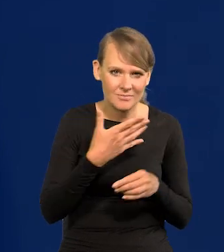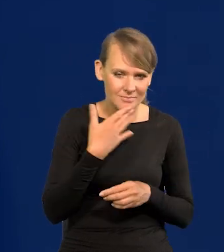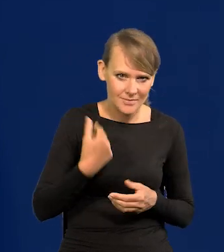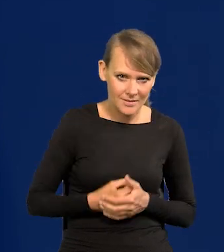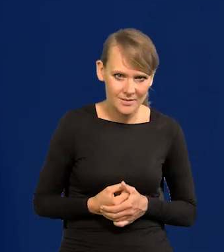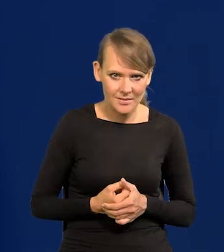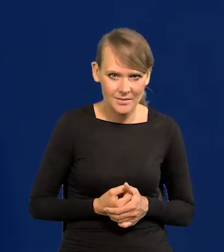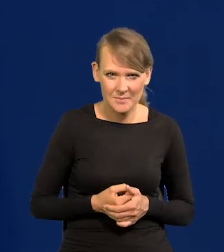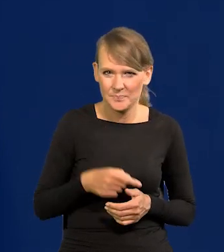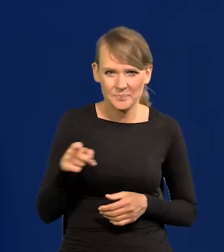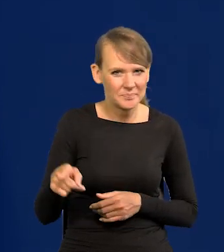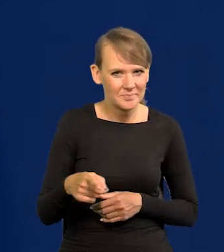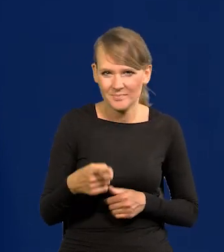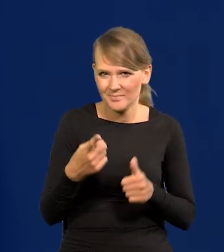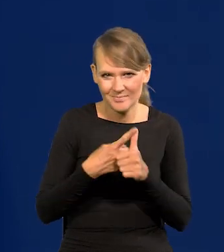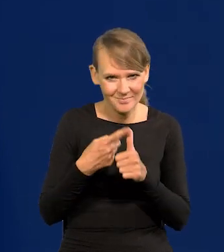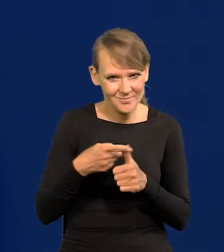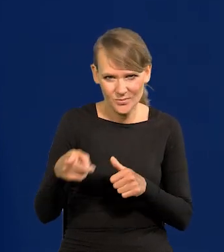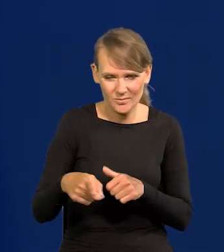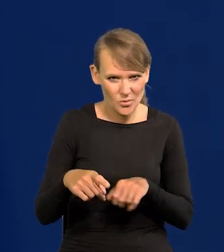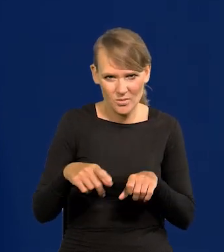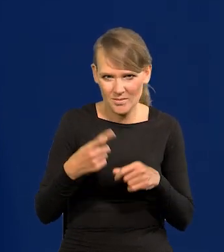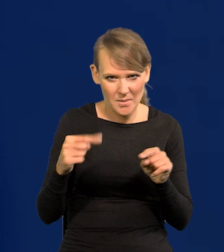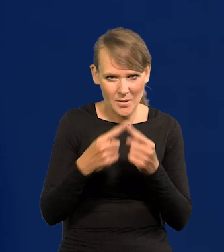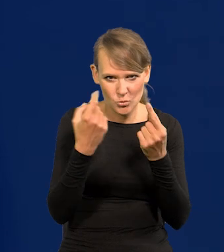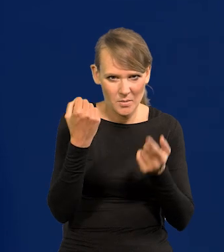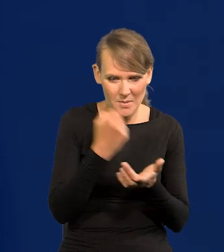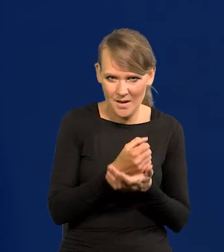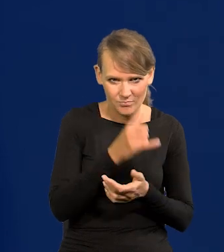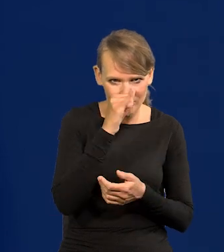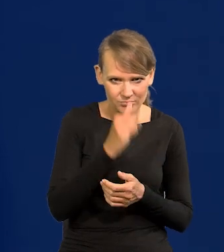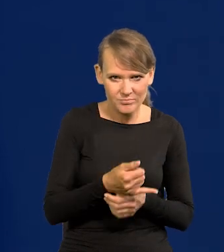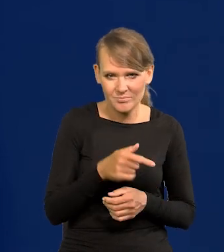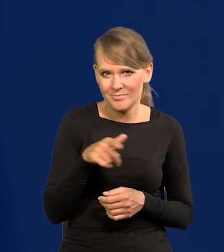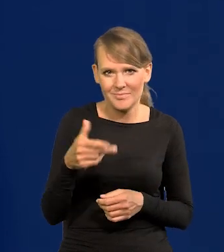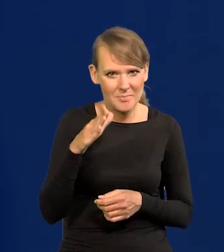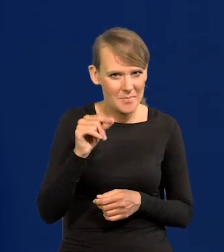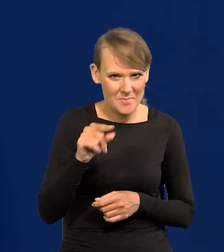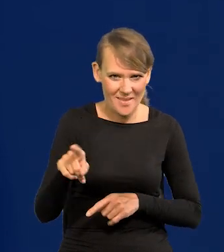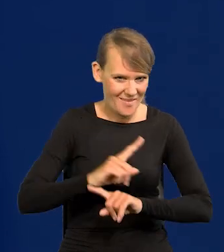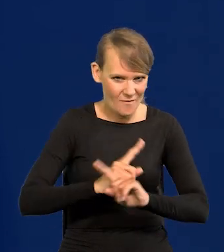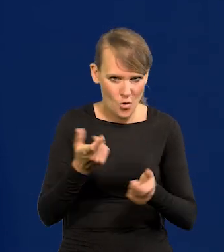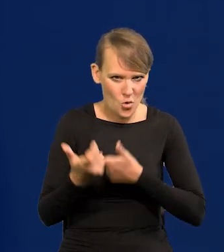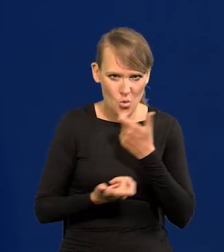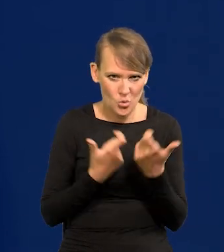Byłoby to po pierwsze sprzeczne z prawem. Nic takiego Narodowy Bank Polski nie może robić